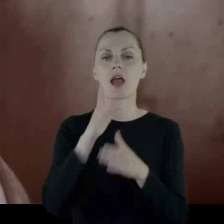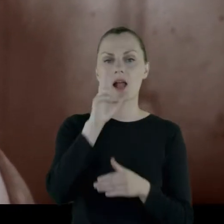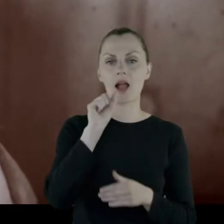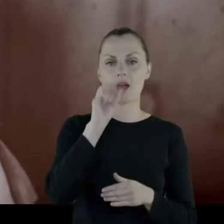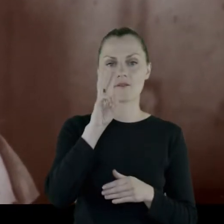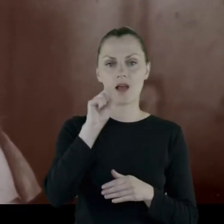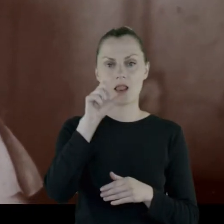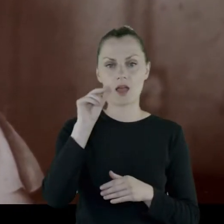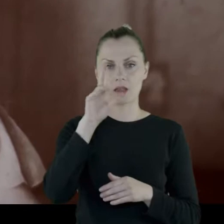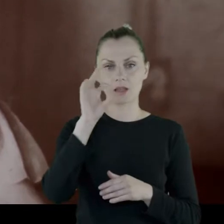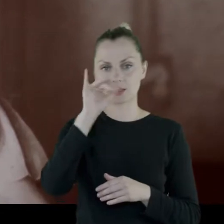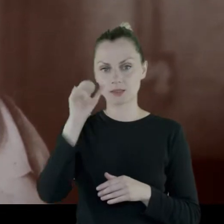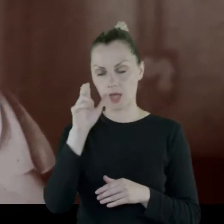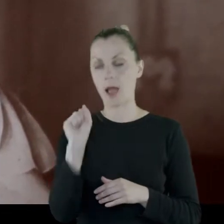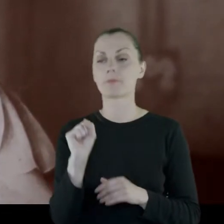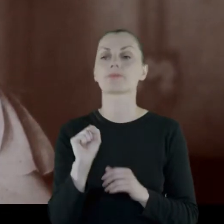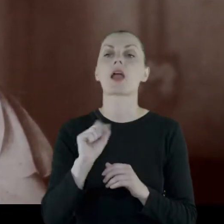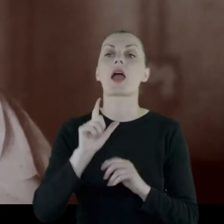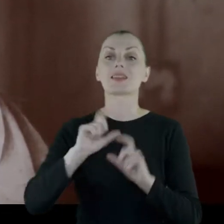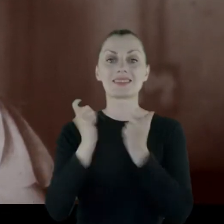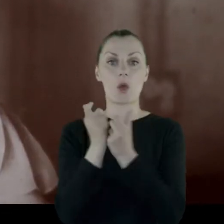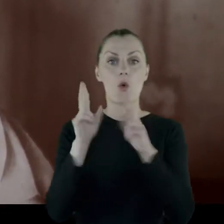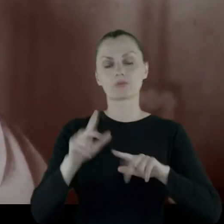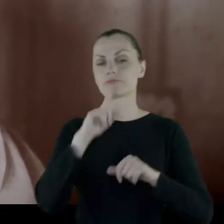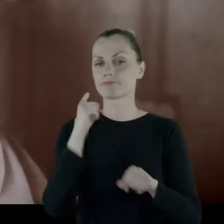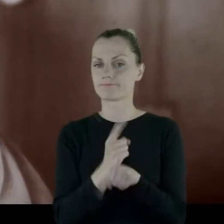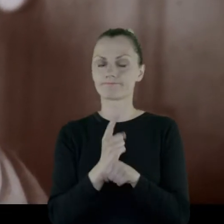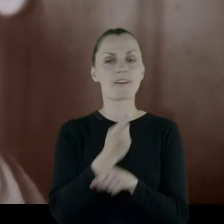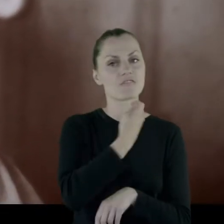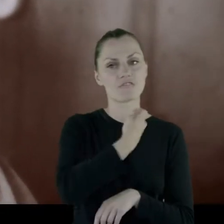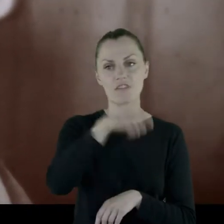Cała rodzina zdecydowała, że wyjedzie, jak najprędzej.